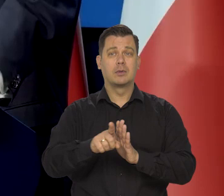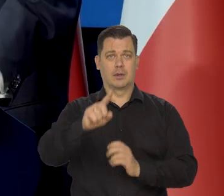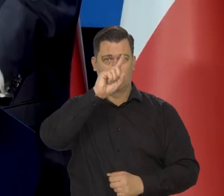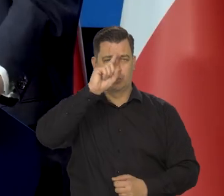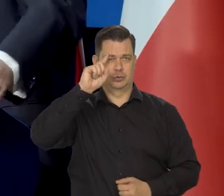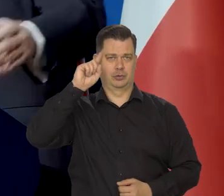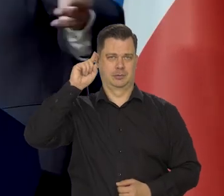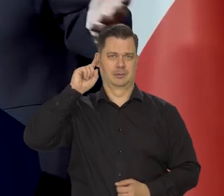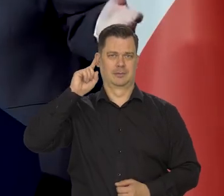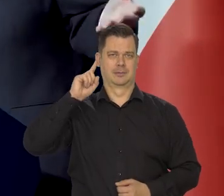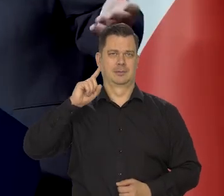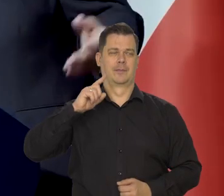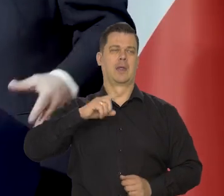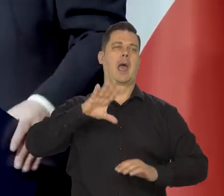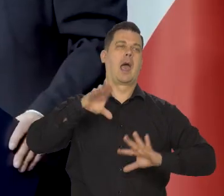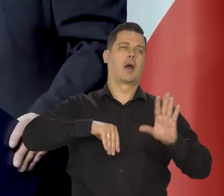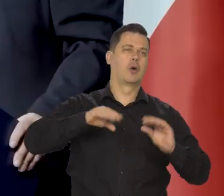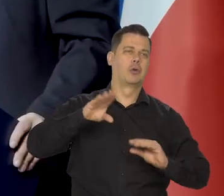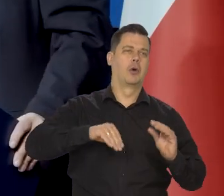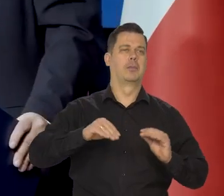Jak to ekonomicznie tam działa, czy coś.